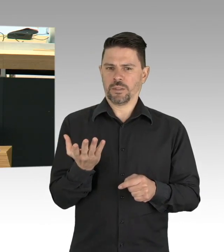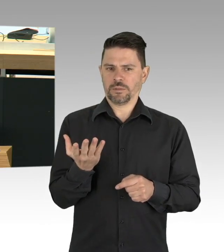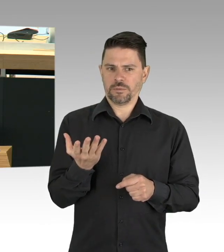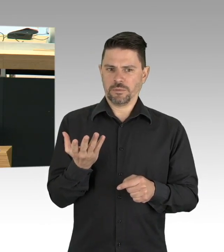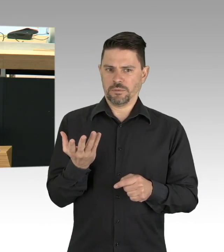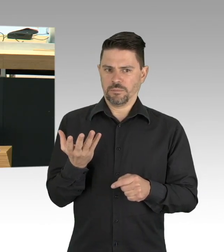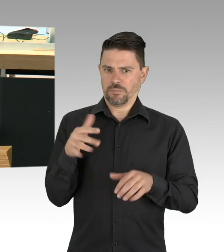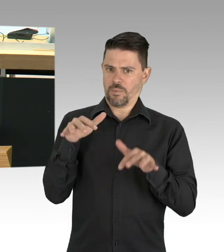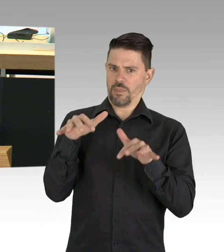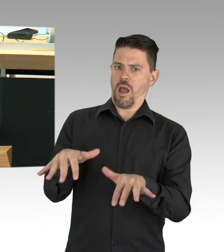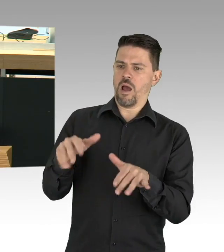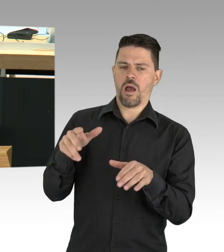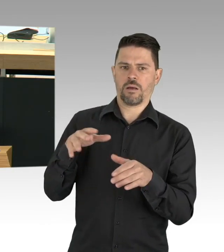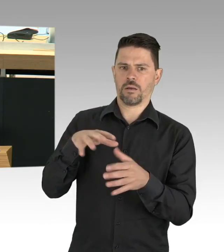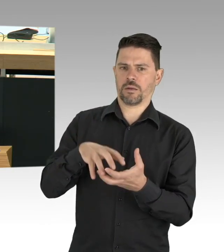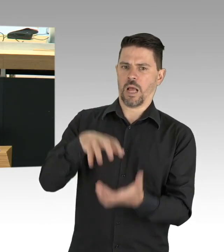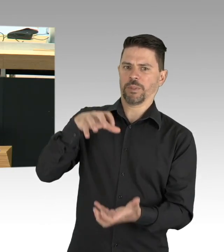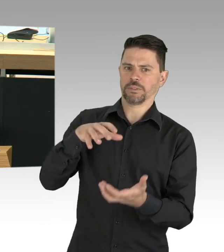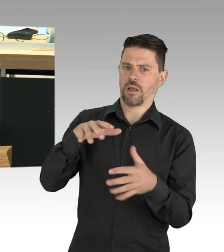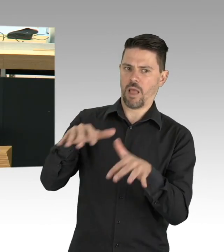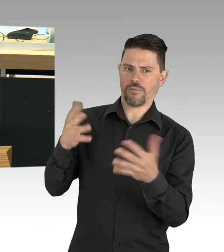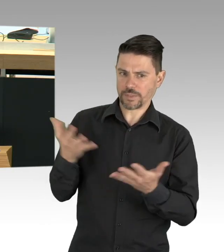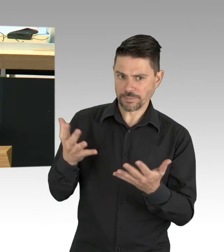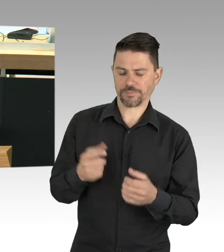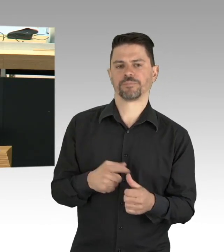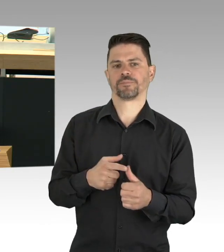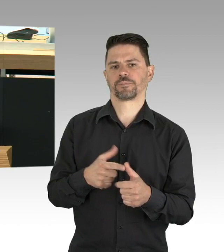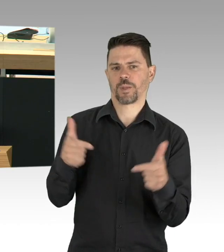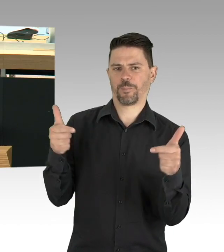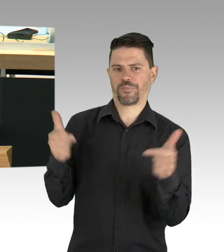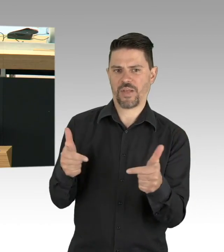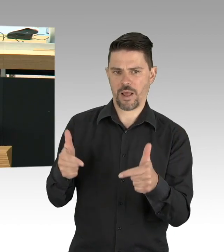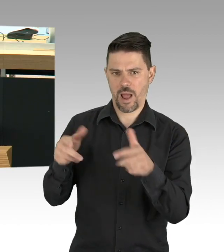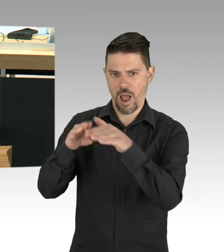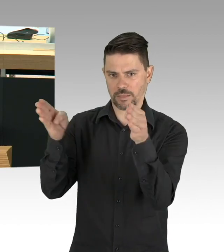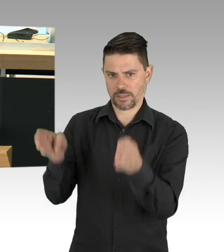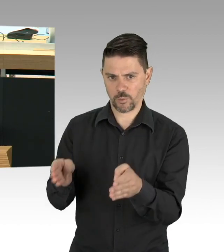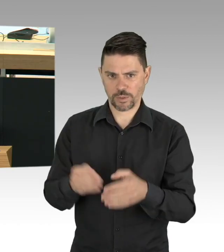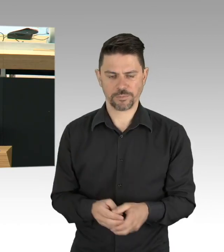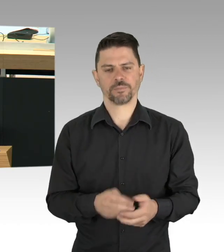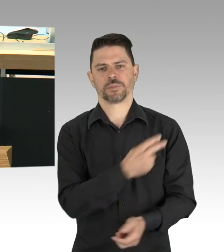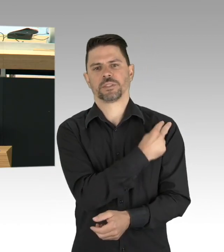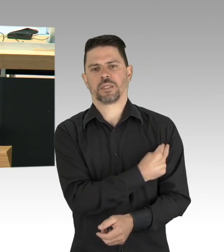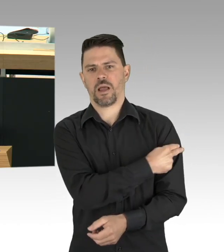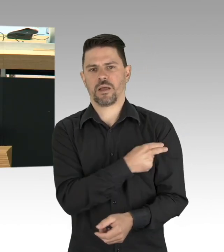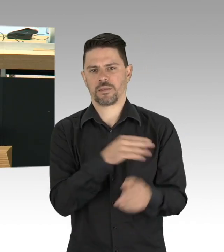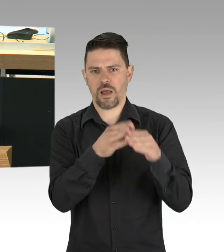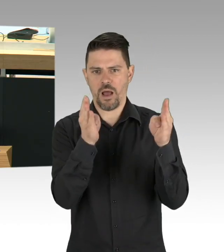verhindern können. Und zu diesem dritten Punkt zählt auch, dass wir alles unternehmen müssen um einen weiterhin möglicherweise stärkeren Ausbruch